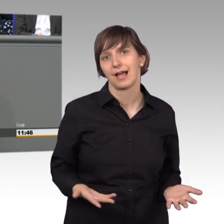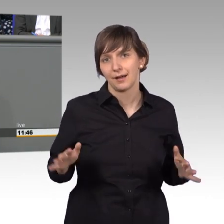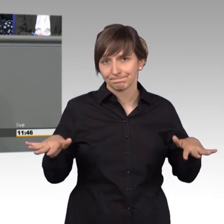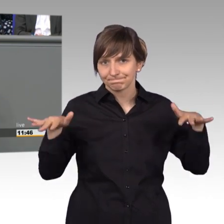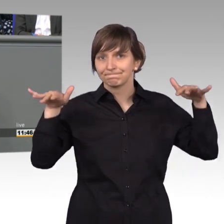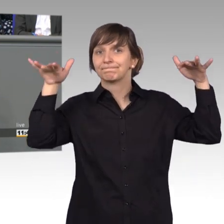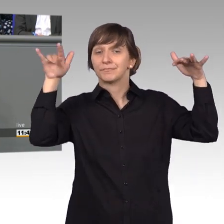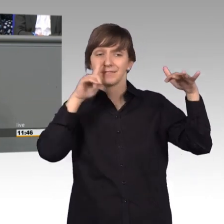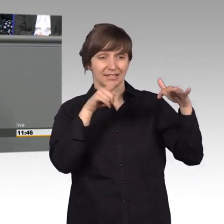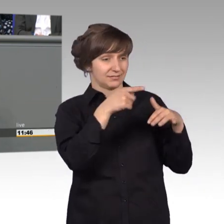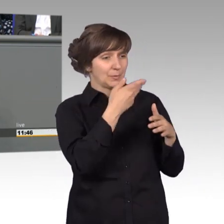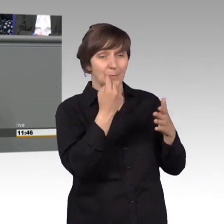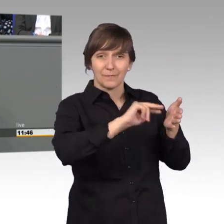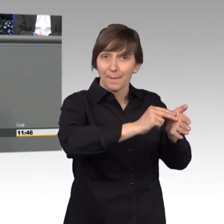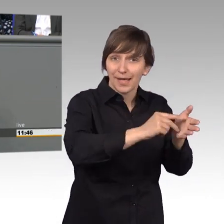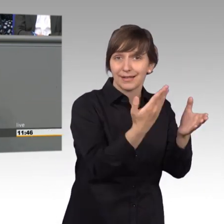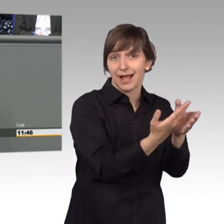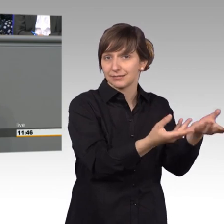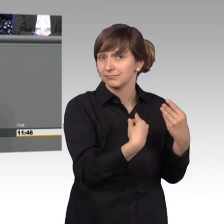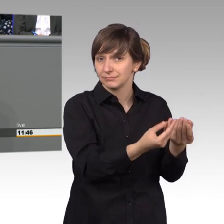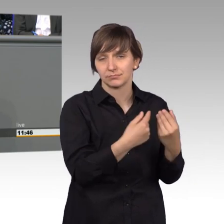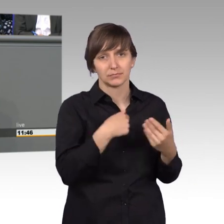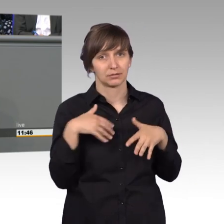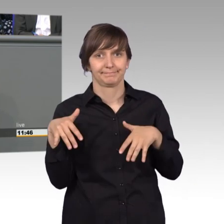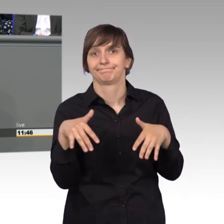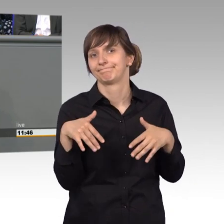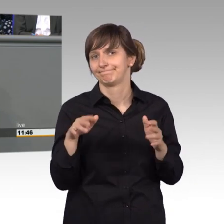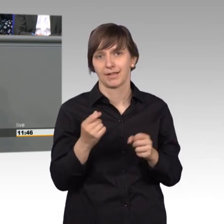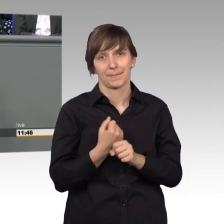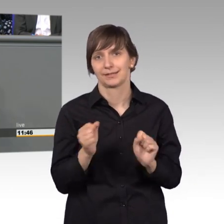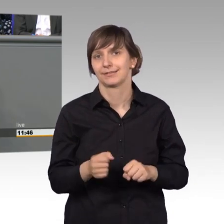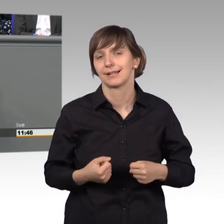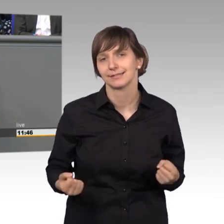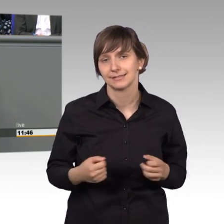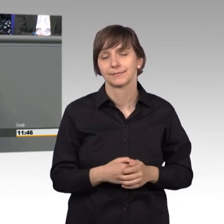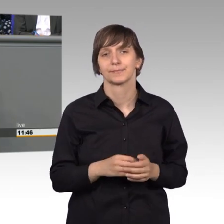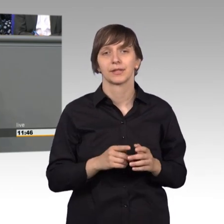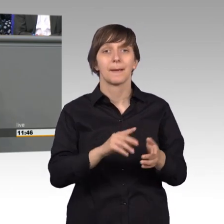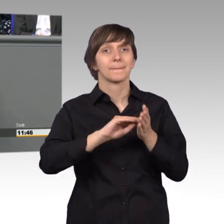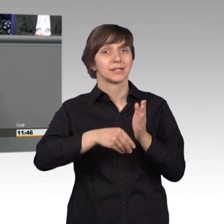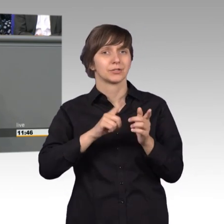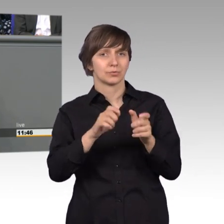Vorarbeit wären wir eigentlich hilflos. Der Petitionsausschuss ist auch ein bisschen ein Frühwarnsystem.